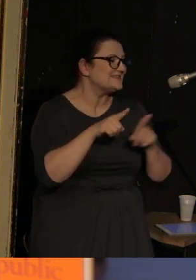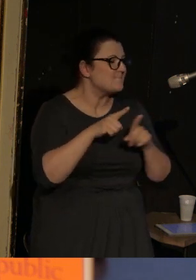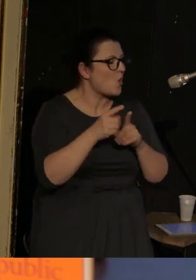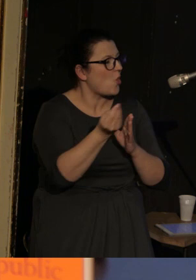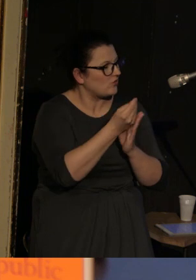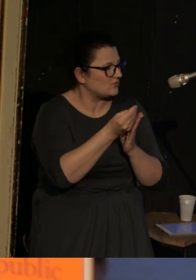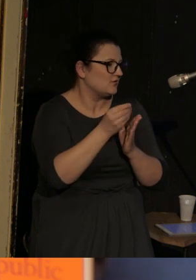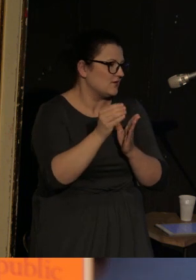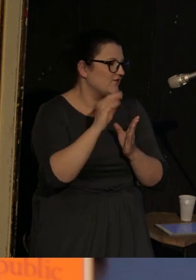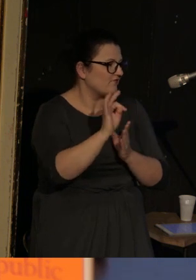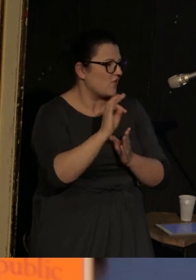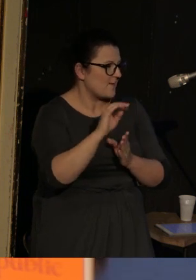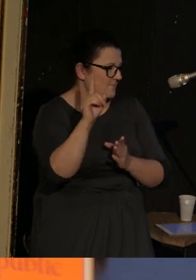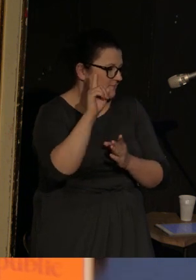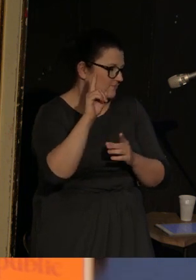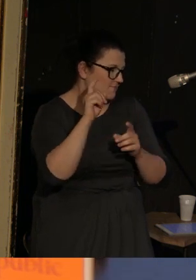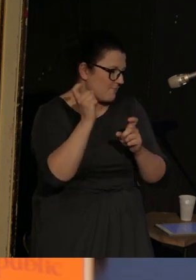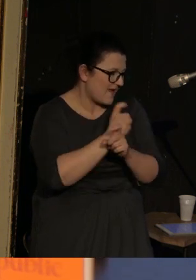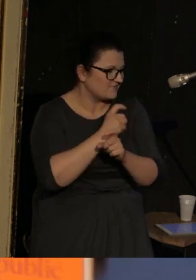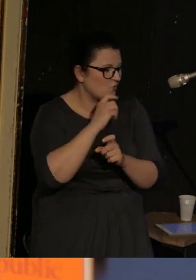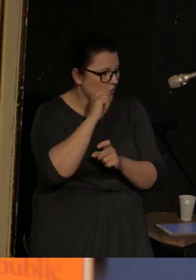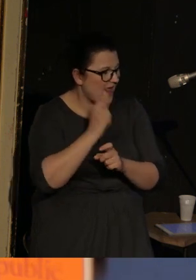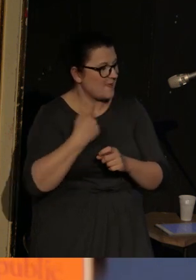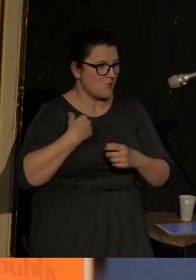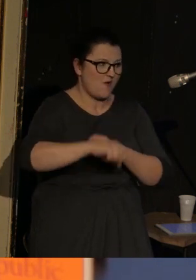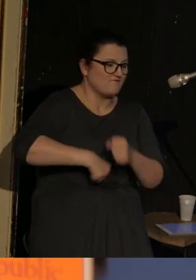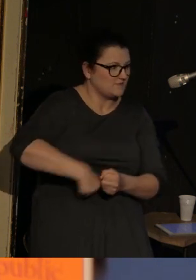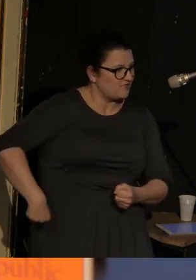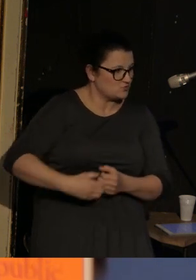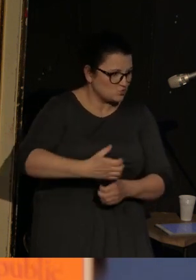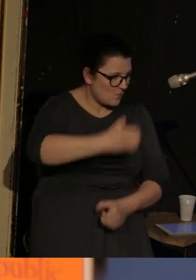i bardzo okrutnie traktowana przez 2 bodajże dni.